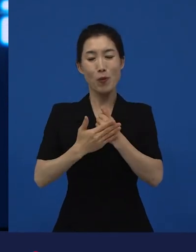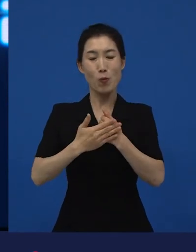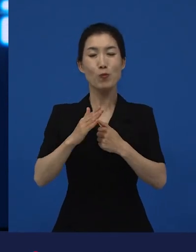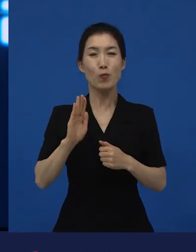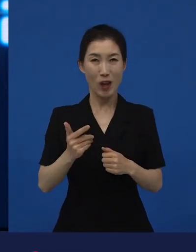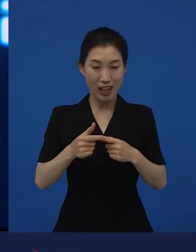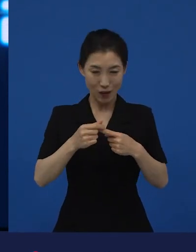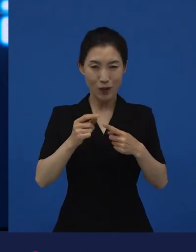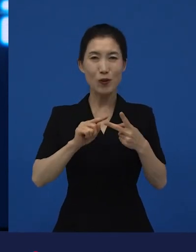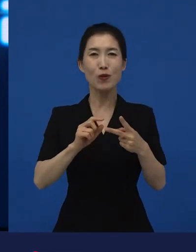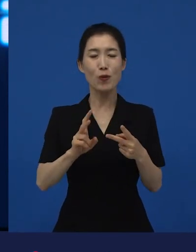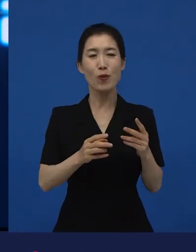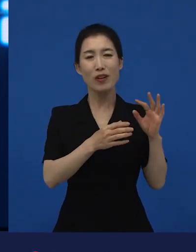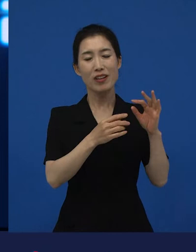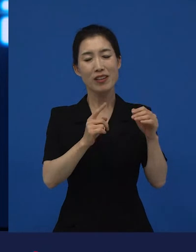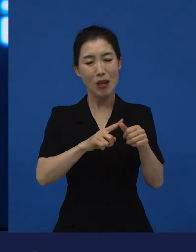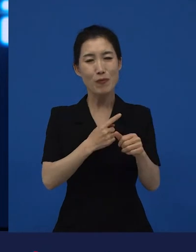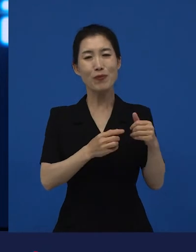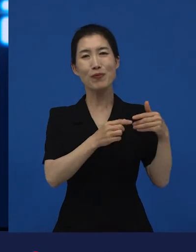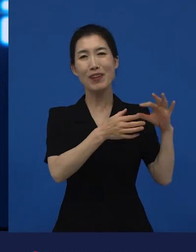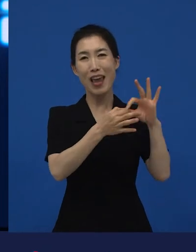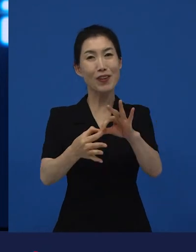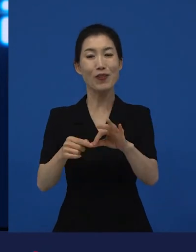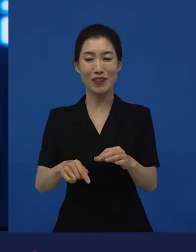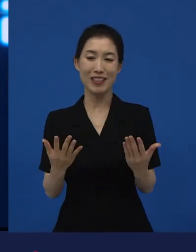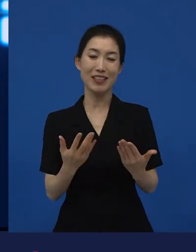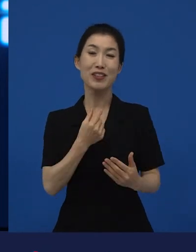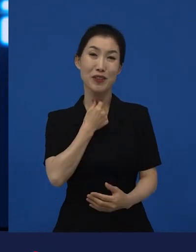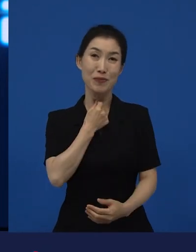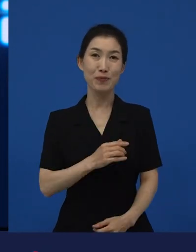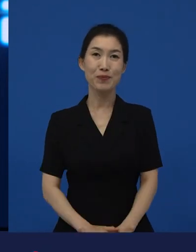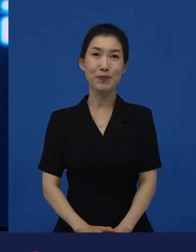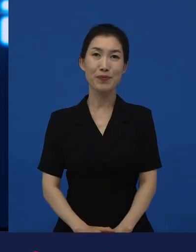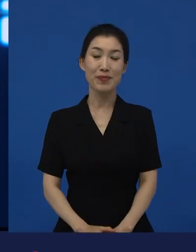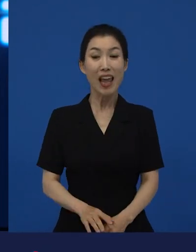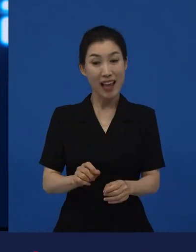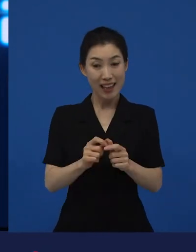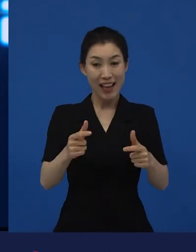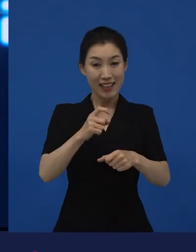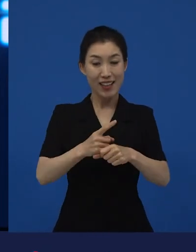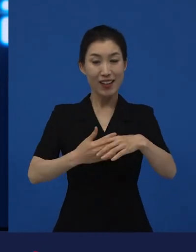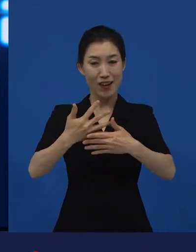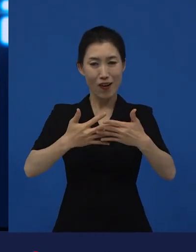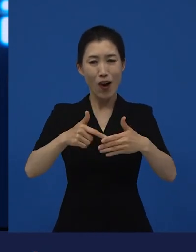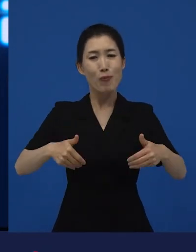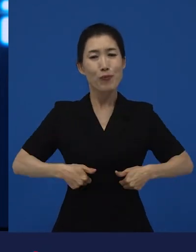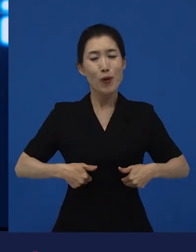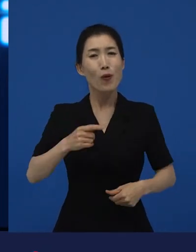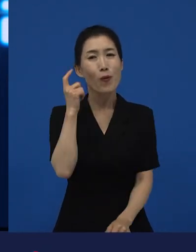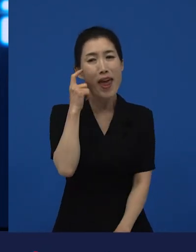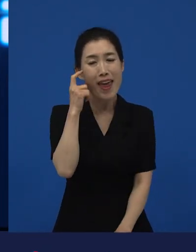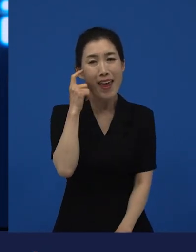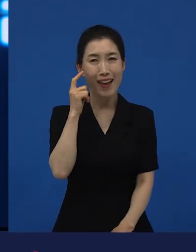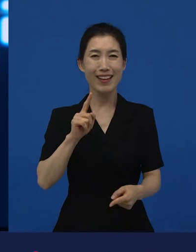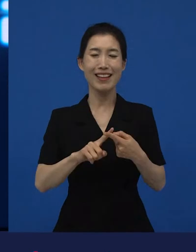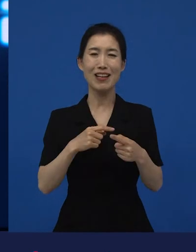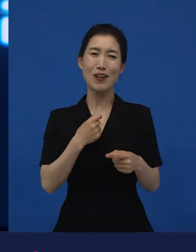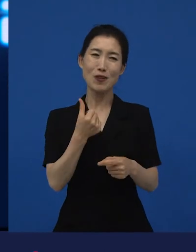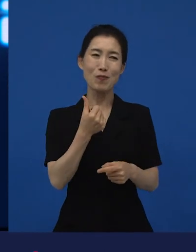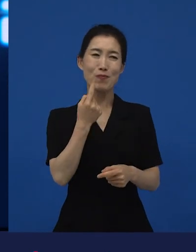그래서 이 다양성 영화들이 왜 필요하냐 라고 해서 굳이 교과서적으로 한 번 말씀을 드리면